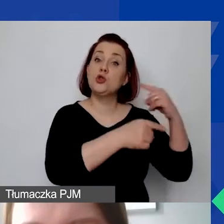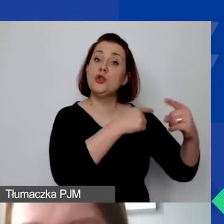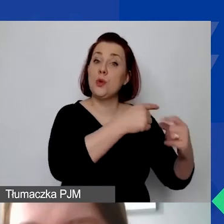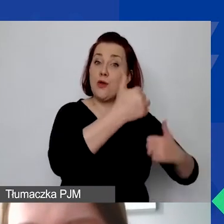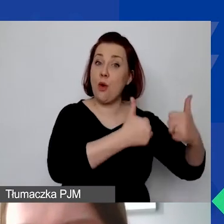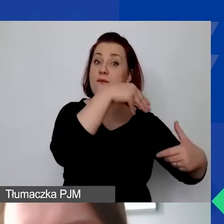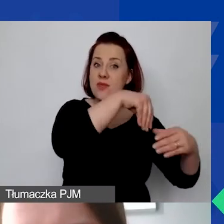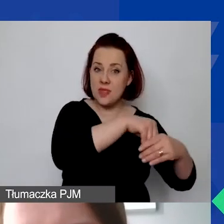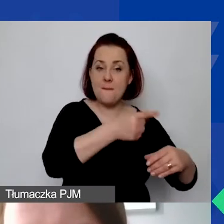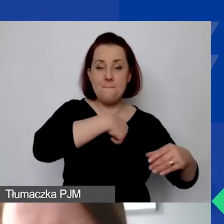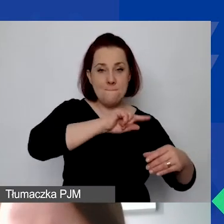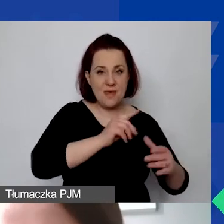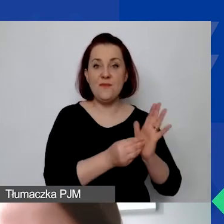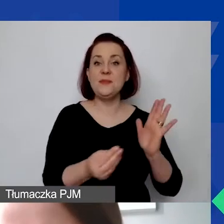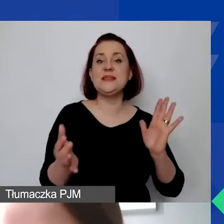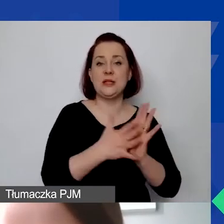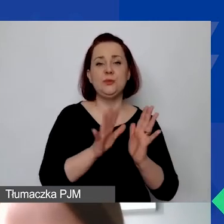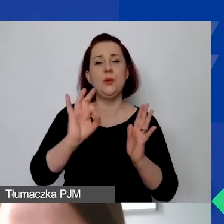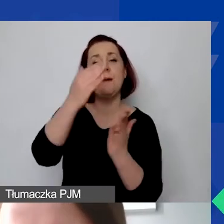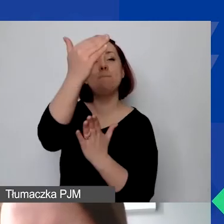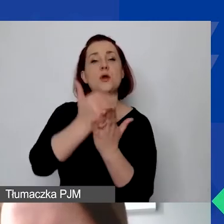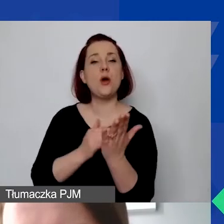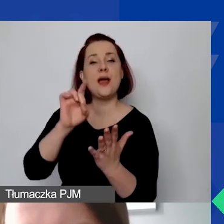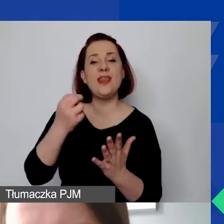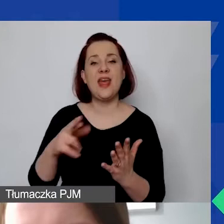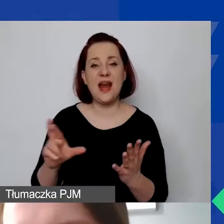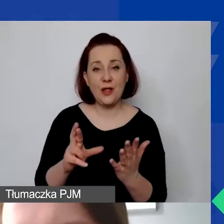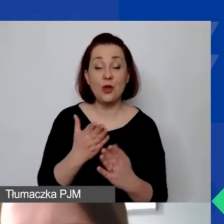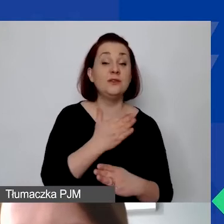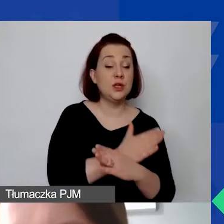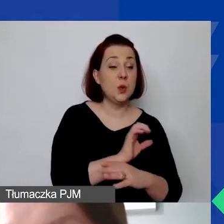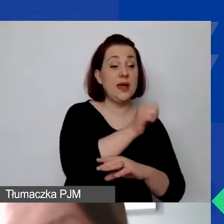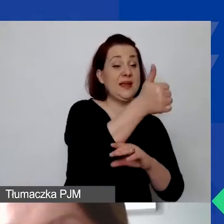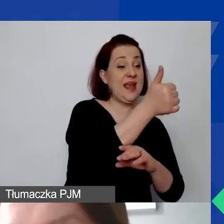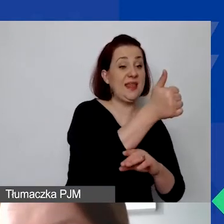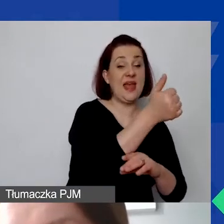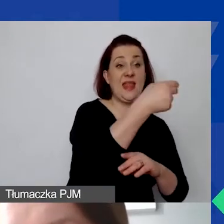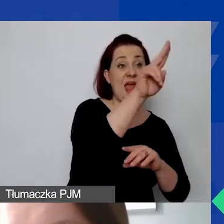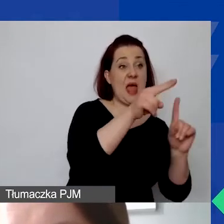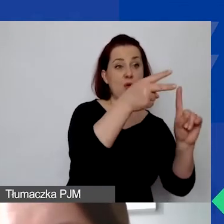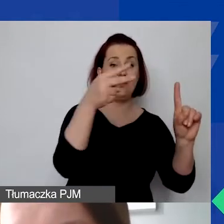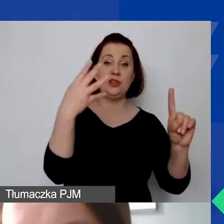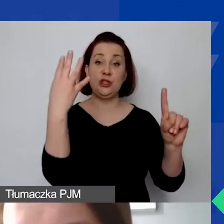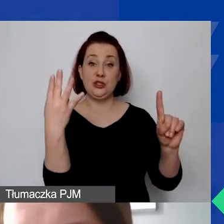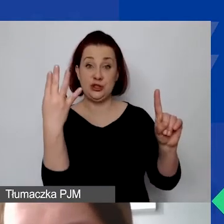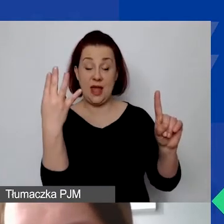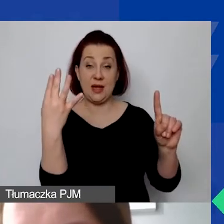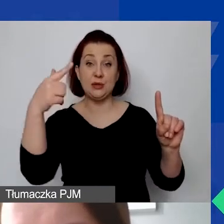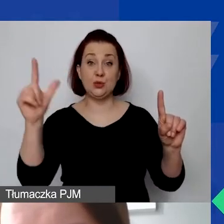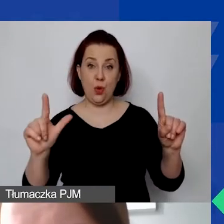wprowadziliśmy do generatora wcześniej kurs 1 euro = 4 zł 20 gr.